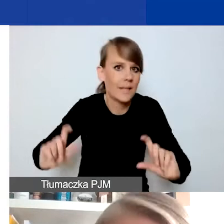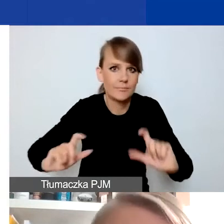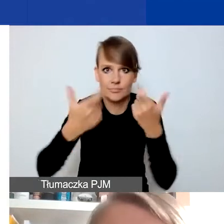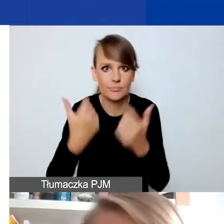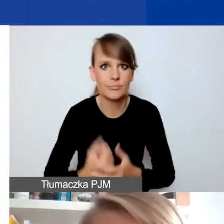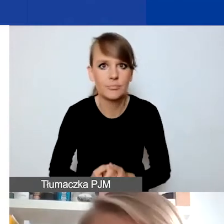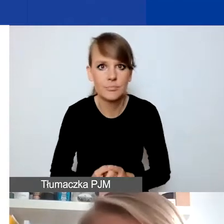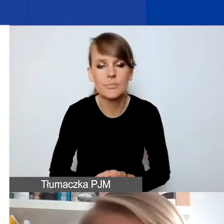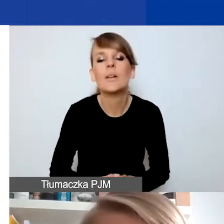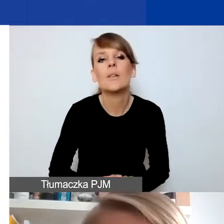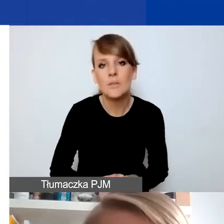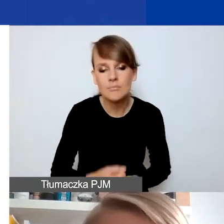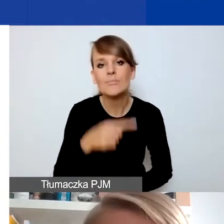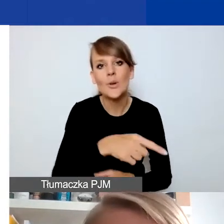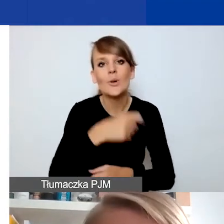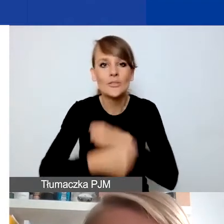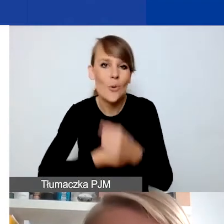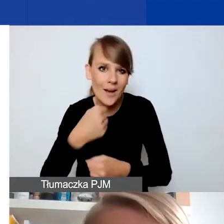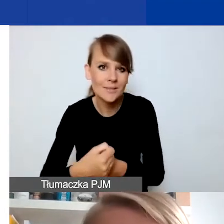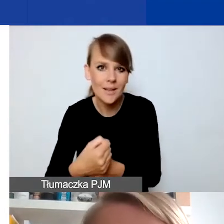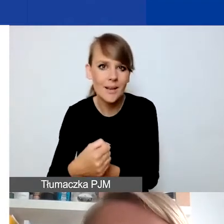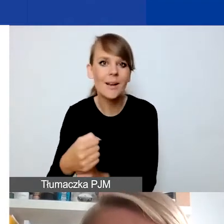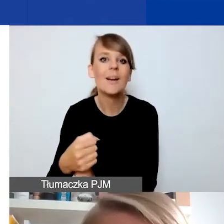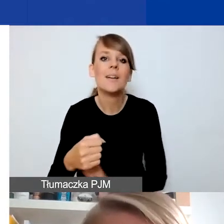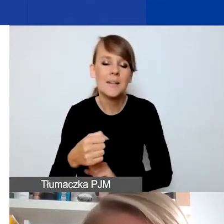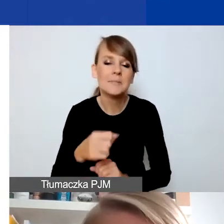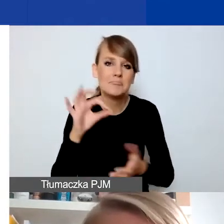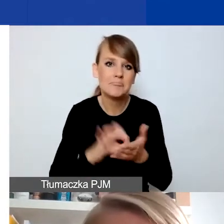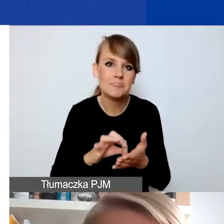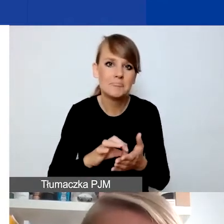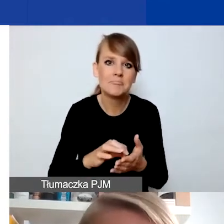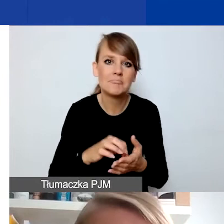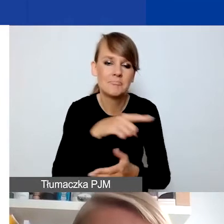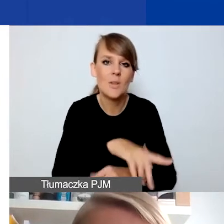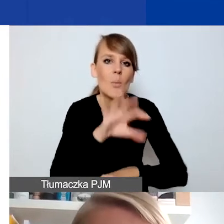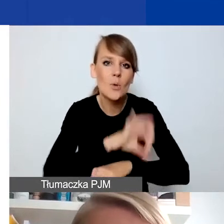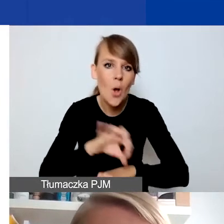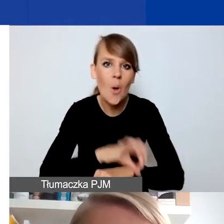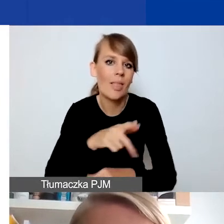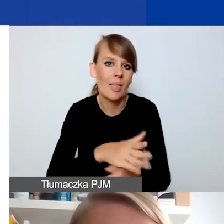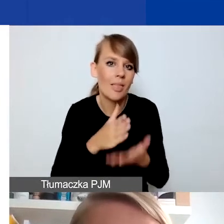To taki typ działań, który dosyć intuicyjnie można sytuować wśród projektów interwencyjnych.